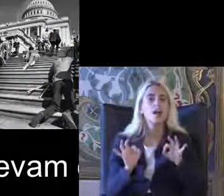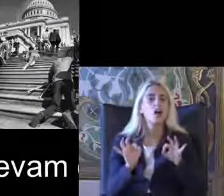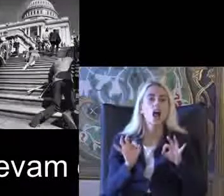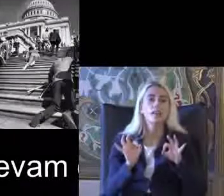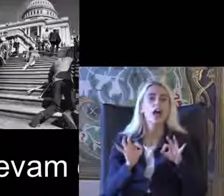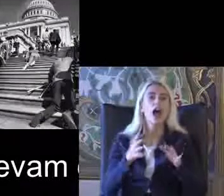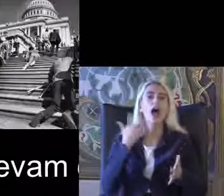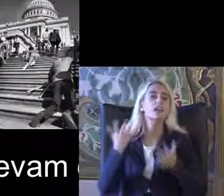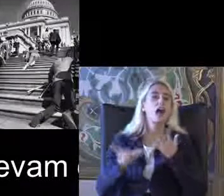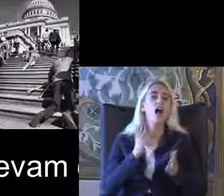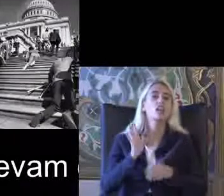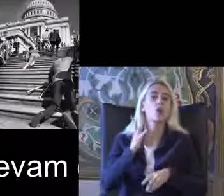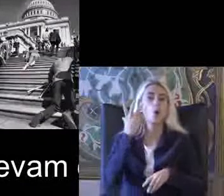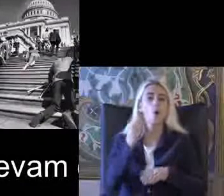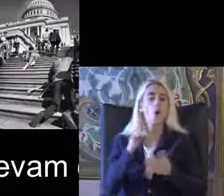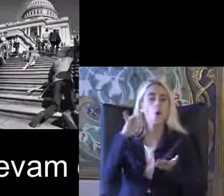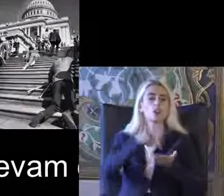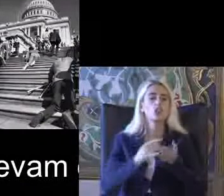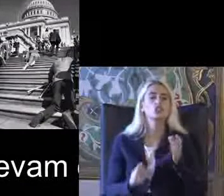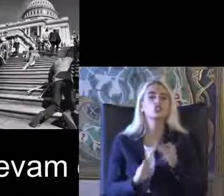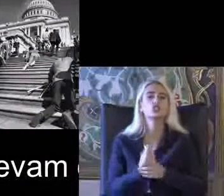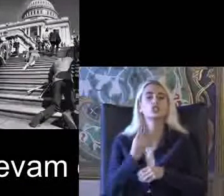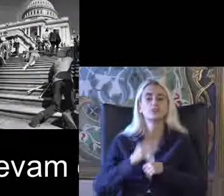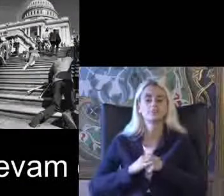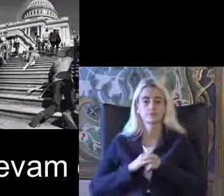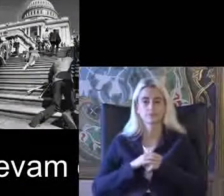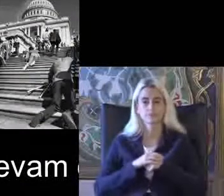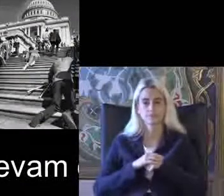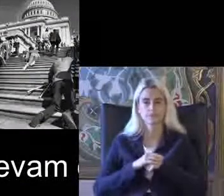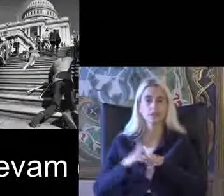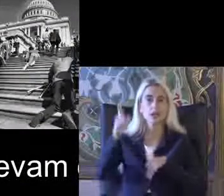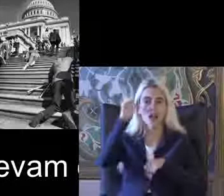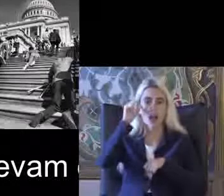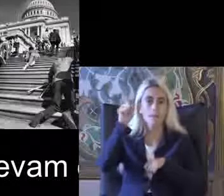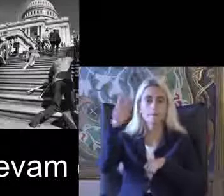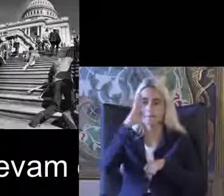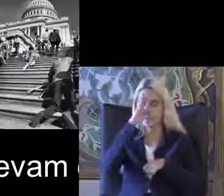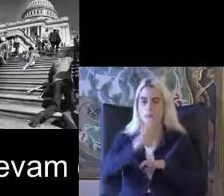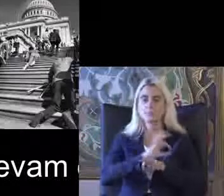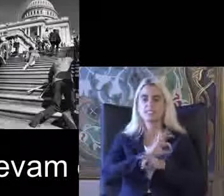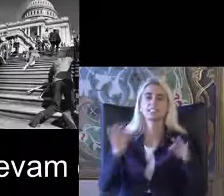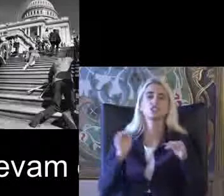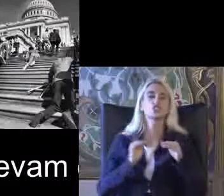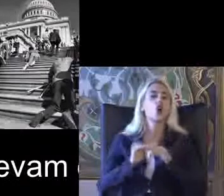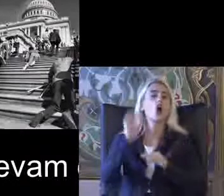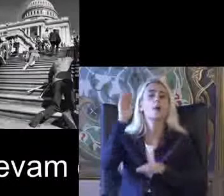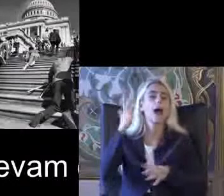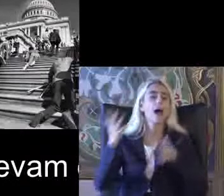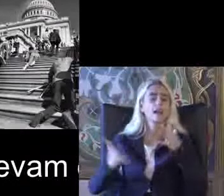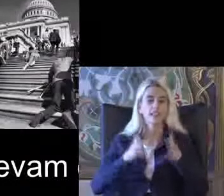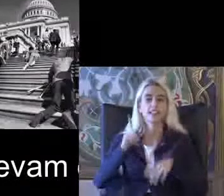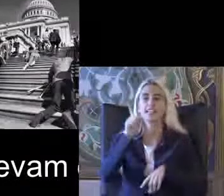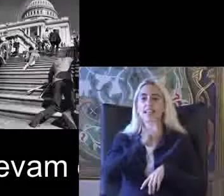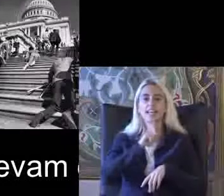Hareketler olarak ortaya çık Amerika'da bağımsız yaşam hareketi İngiltere'de opera